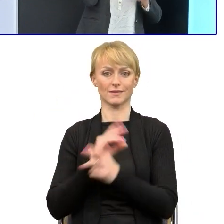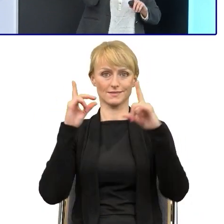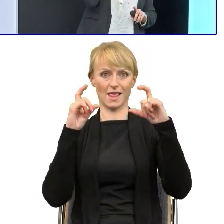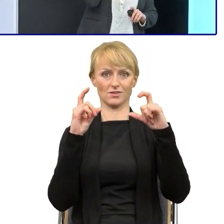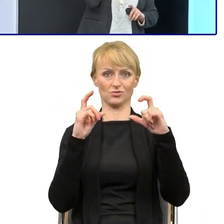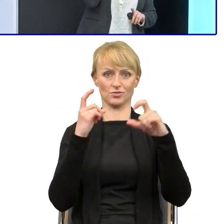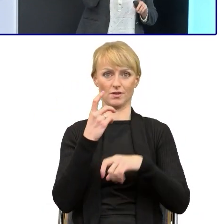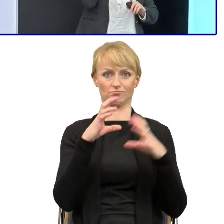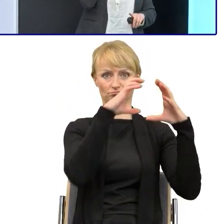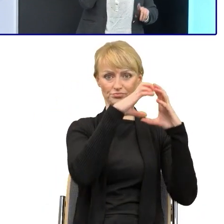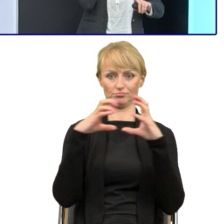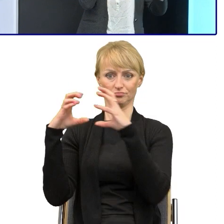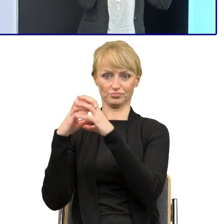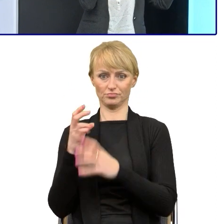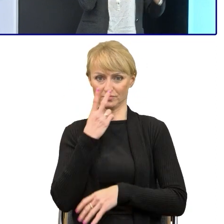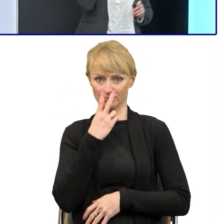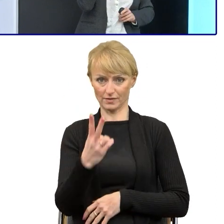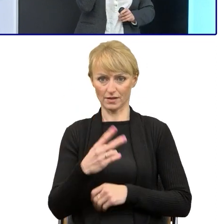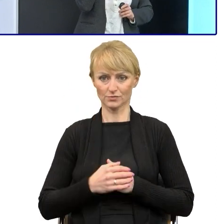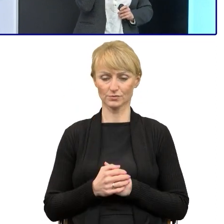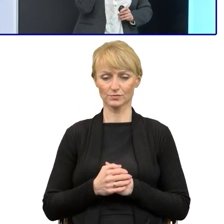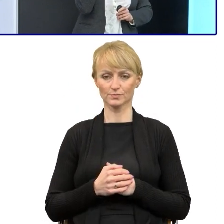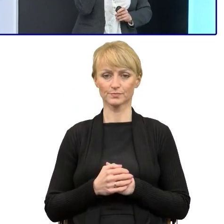to nam udało się uprościć jedną ważną rzecz. Na koniec pokażę.